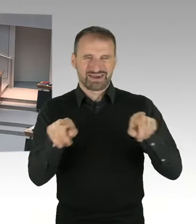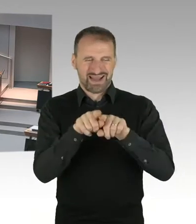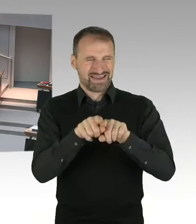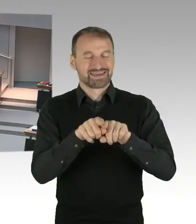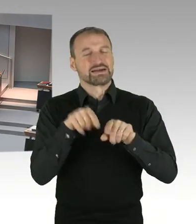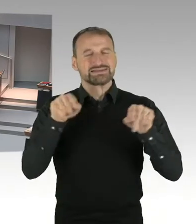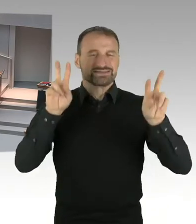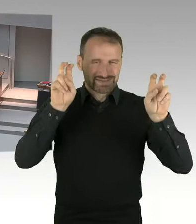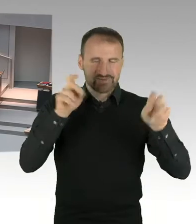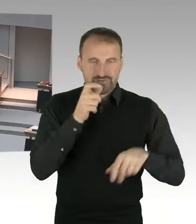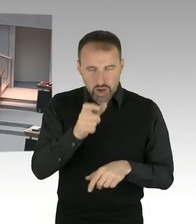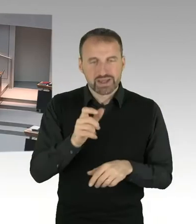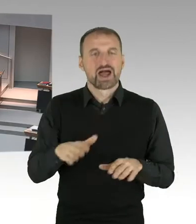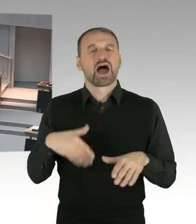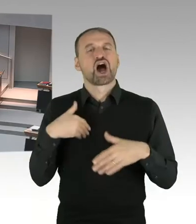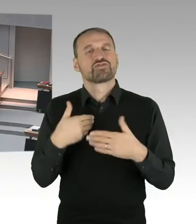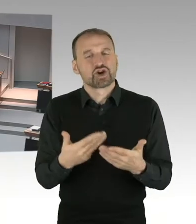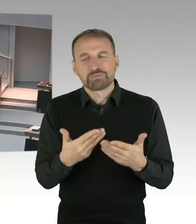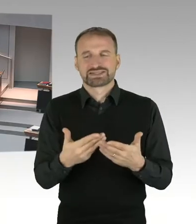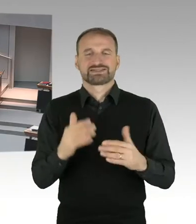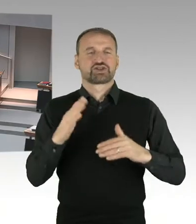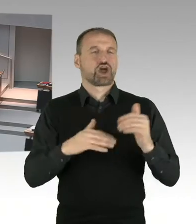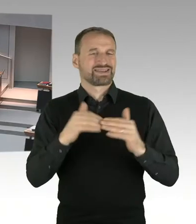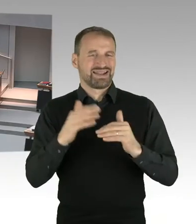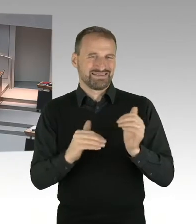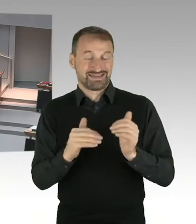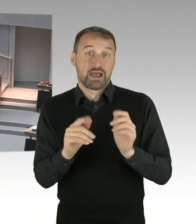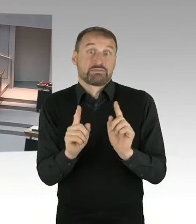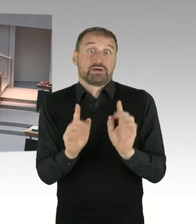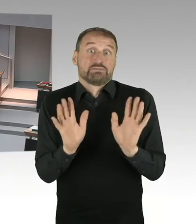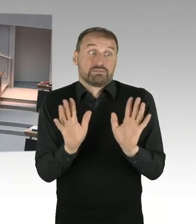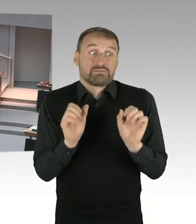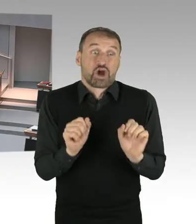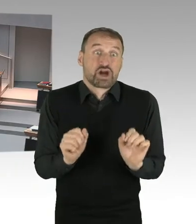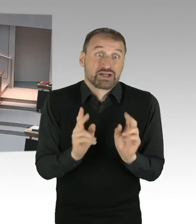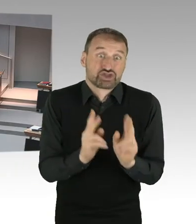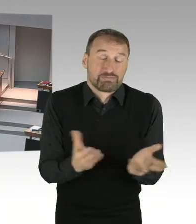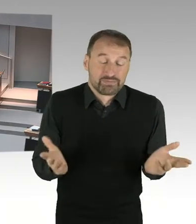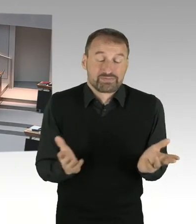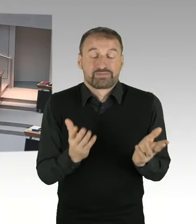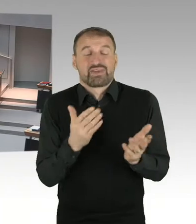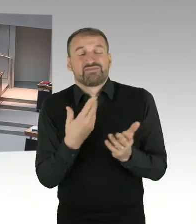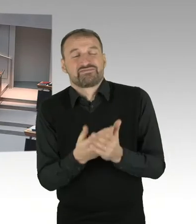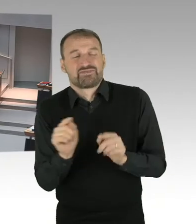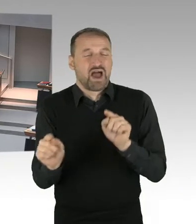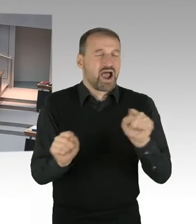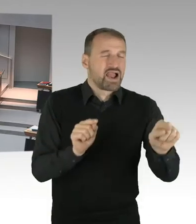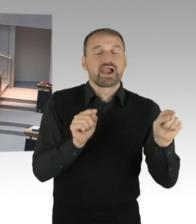bei dem mehr gezahlt wird. Und es ist auch, dem steht aber immer gegenüber, dass es mindestens genau so viele Fälle geben wird,